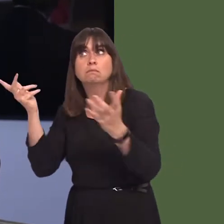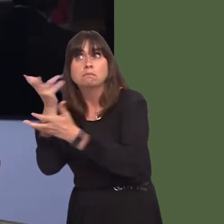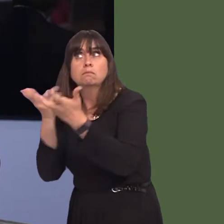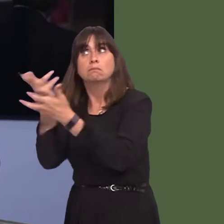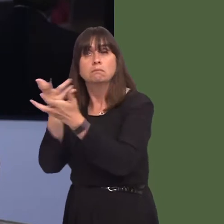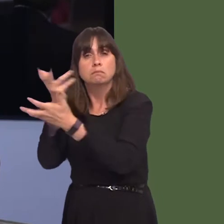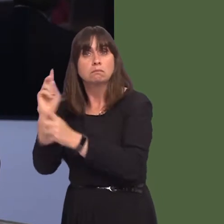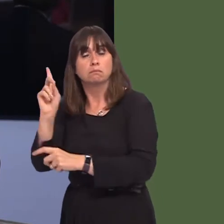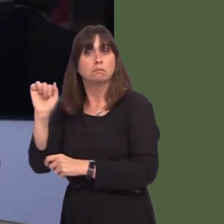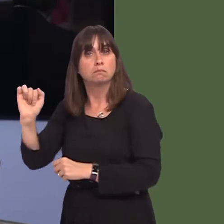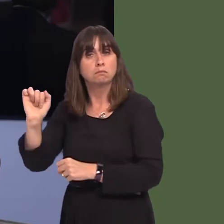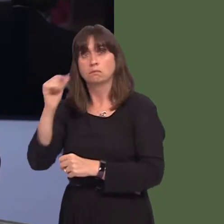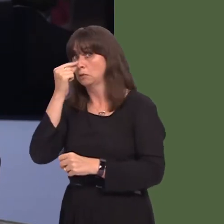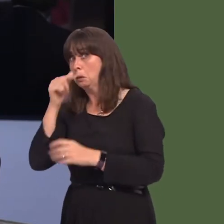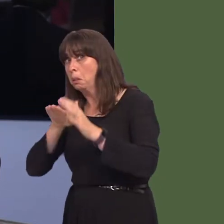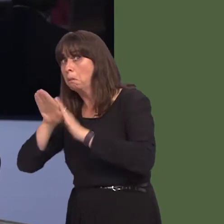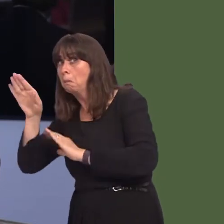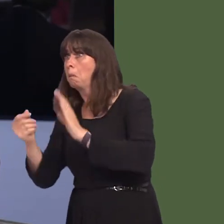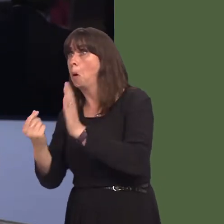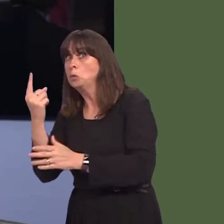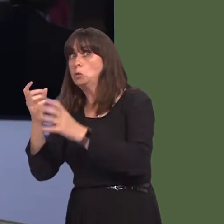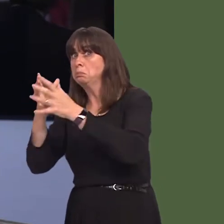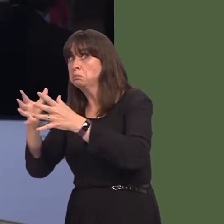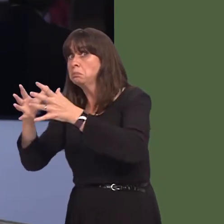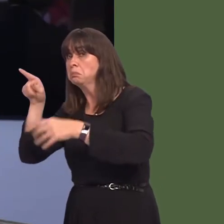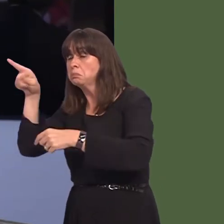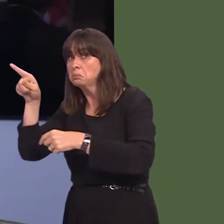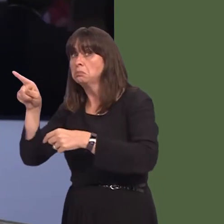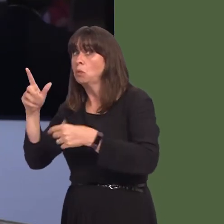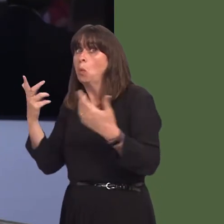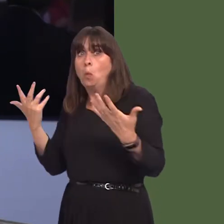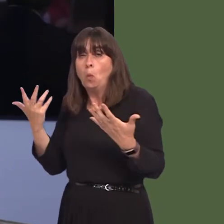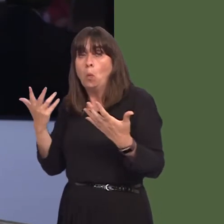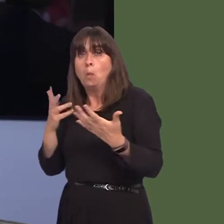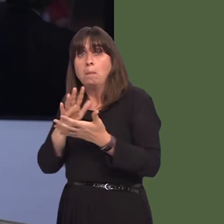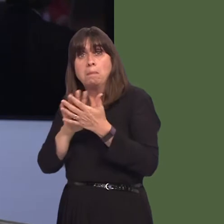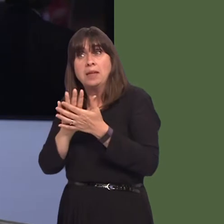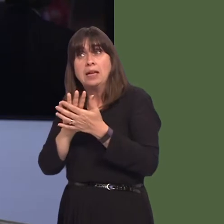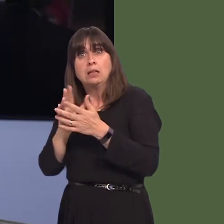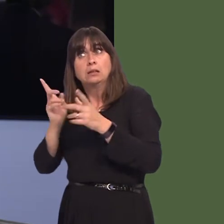been had, in that context, and whether this is simply restricted to tariffs post Brexit,